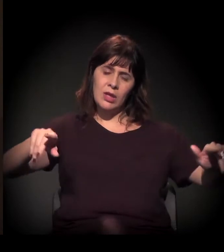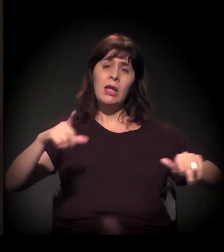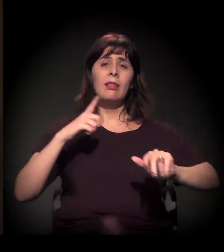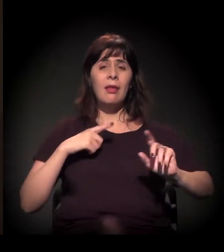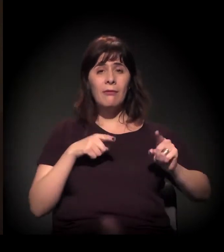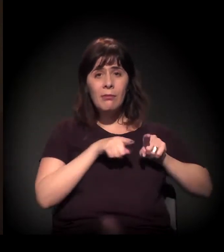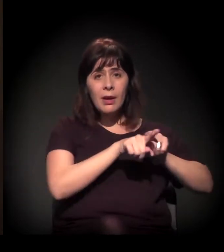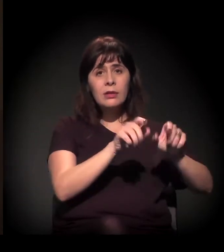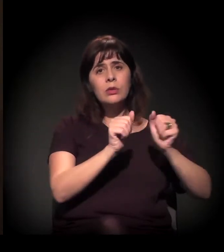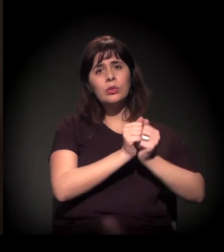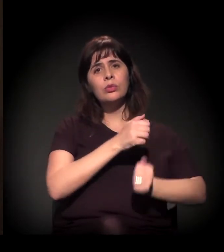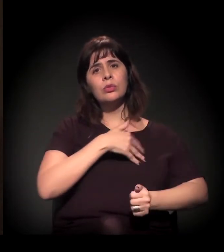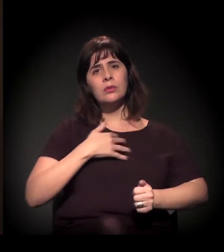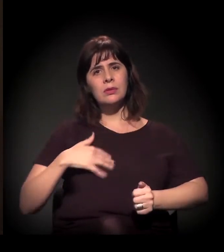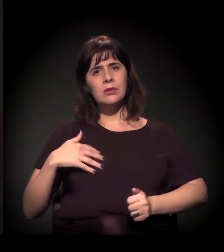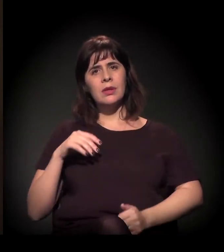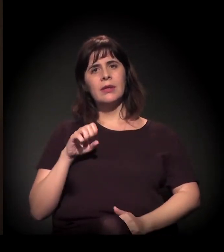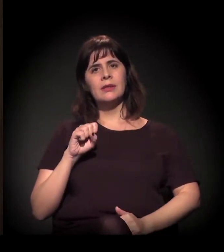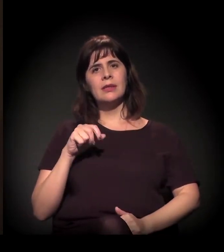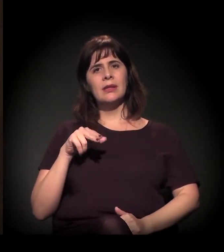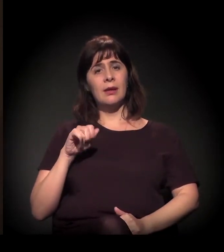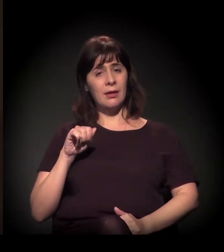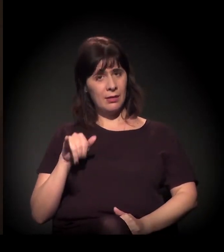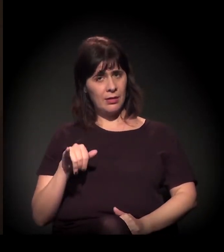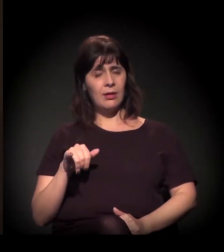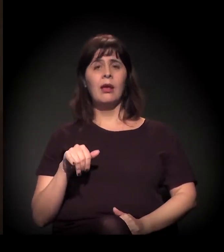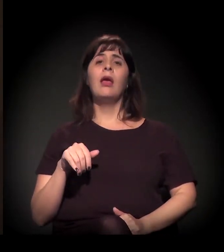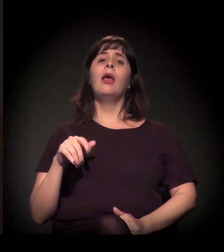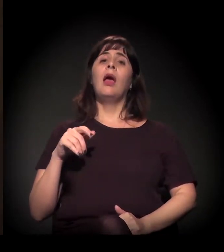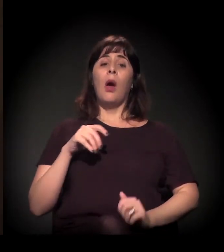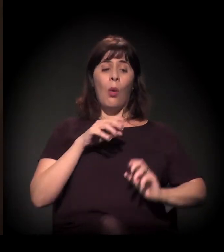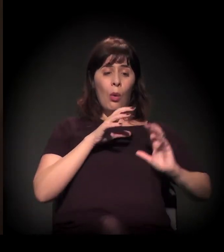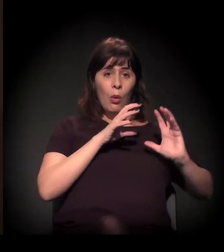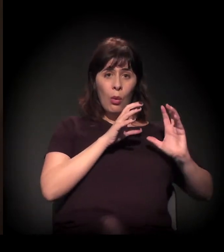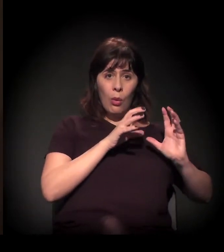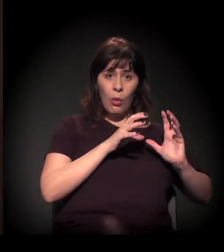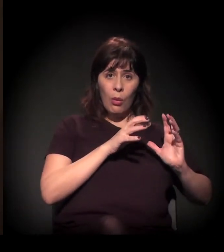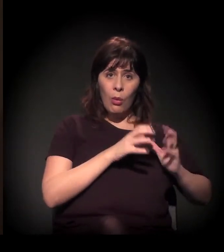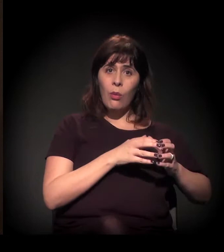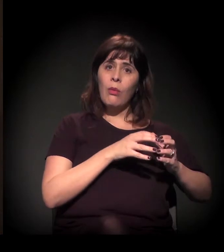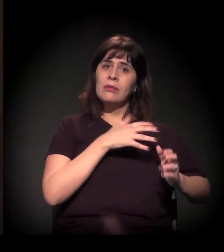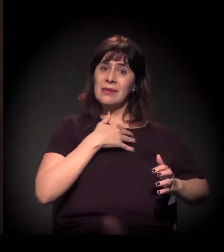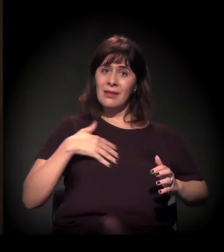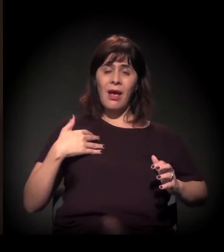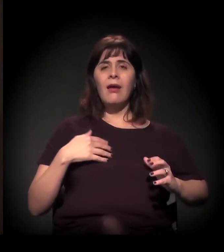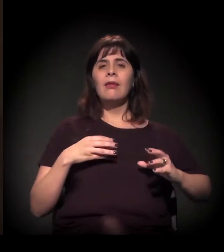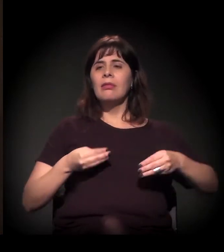graças ao doutor Moreira Ferreira, e o Senai certificava todos os nossos alunos.